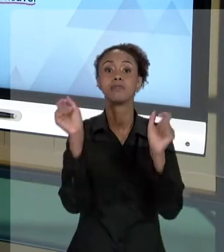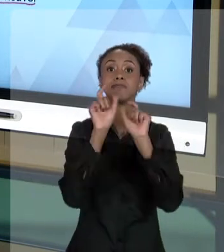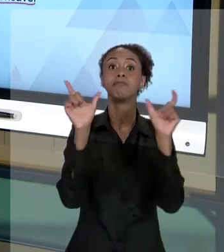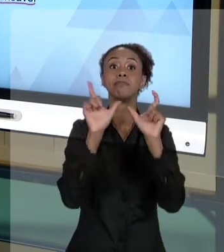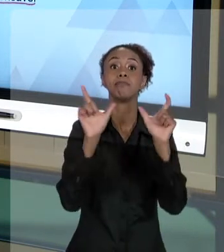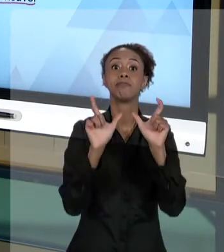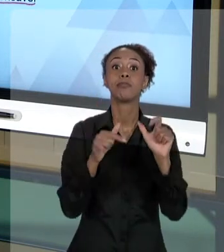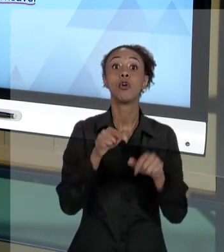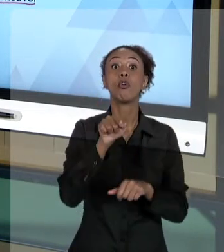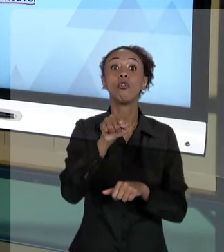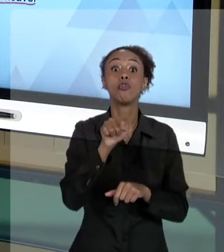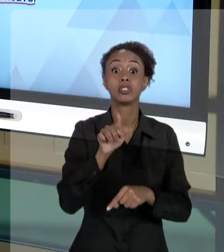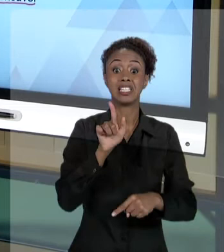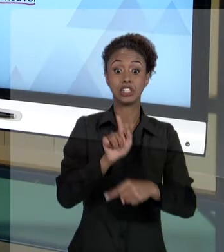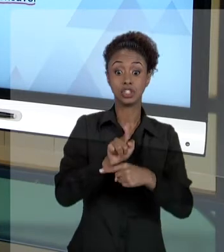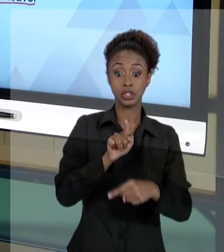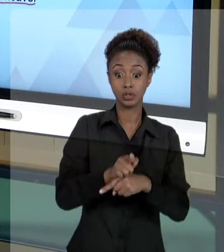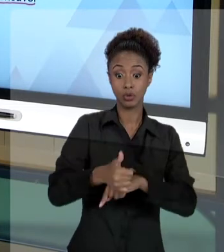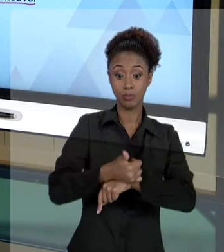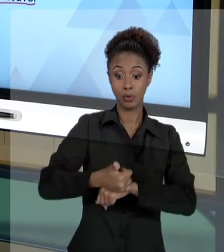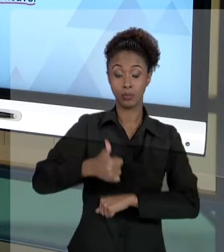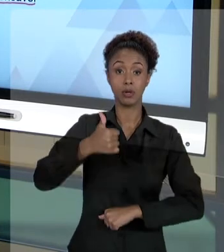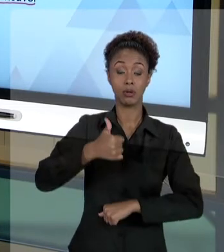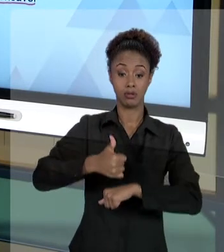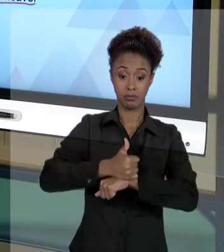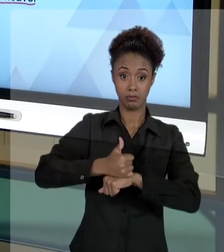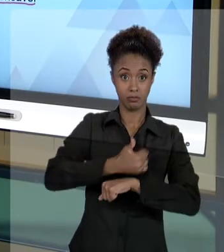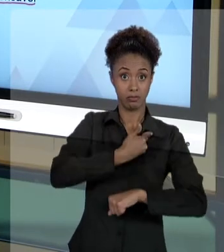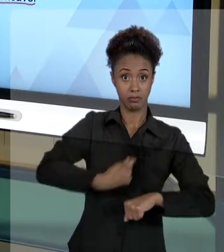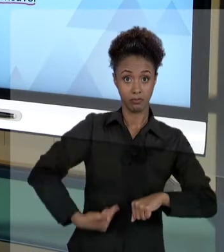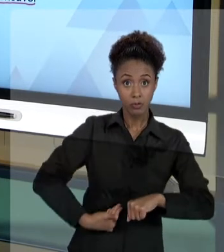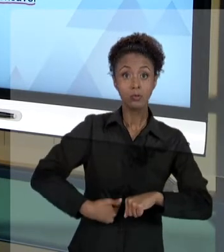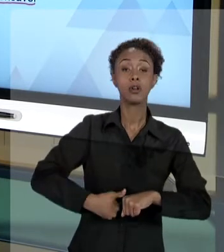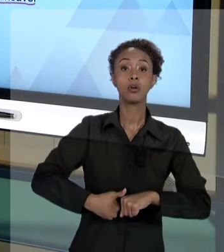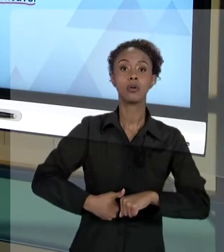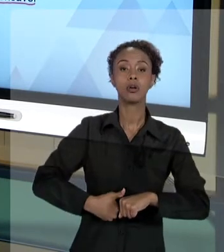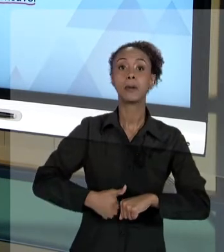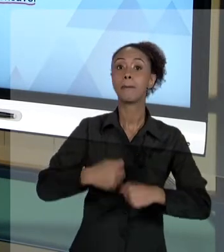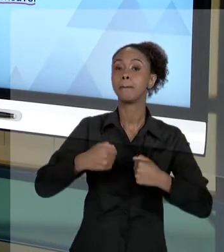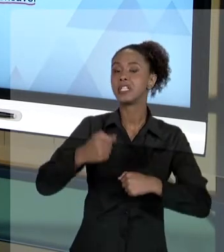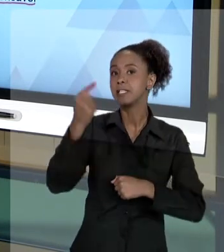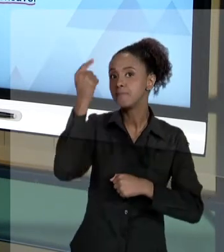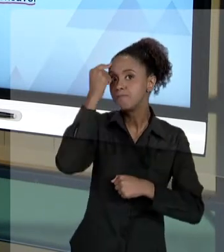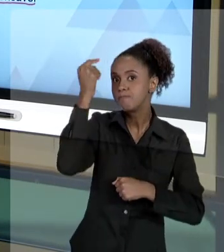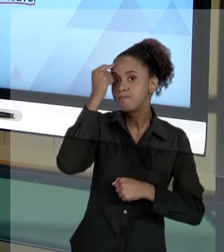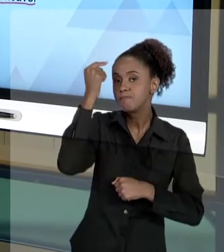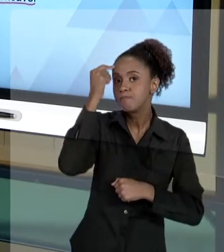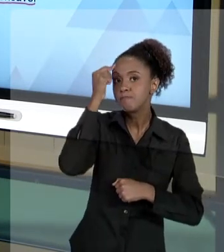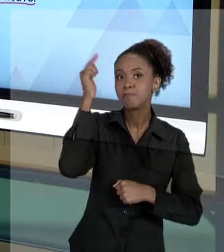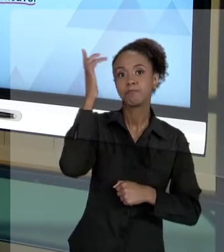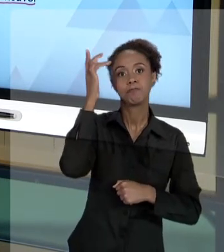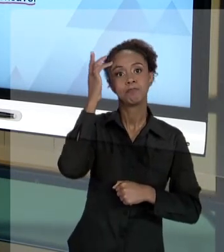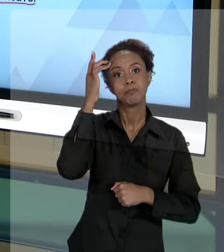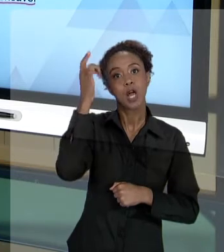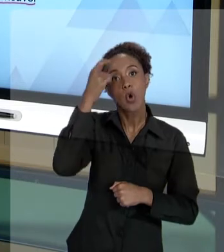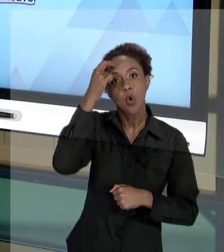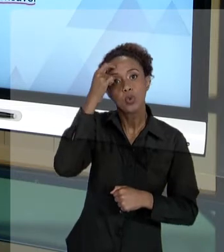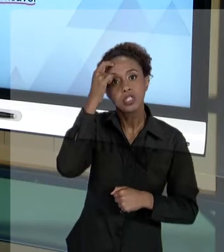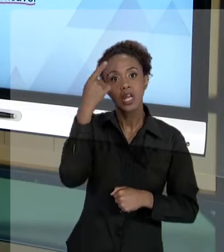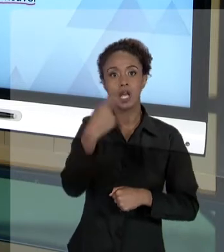ATOS COMO GESTORES PÚBLICOS. VOCÊS TEM QUE ESTAR CIENTES DO QUE PODE ACONTECER. E VEJAM MAIS. VEJAM O QUE A CONSTITUIÇÃO DIZ QUE PODE ACONTECER